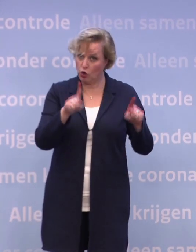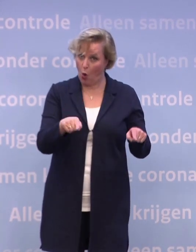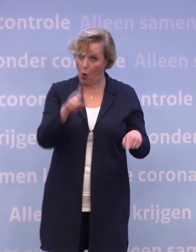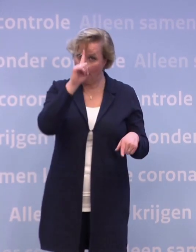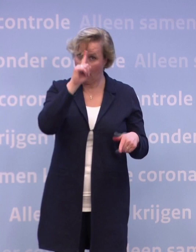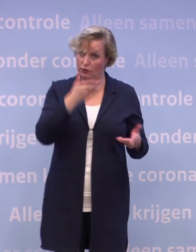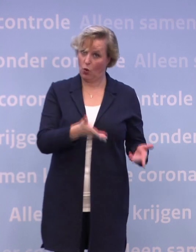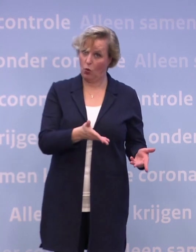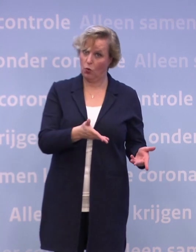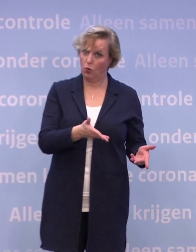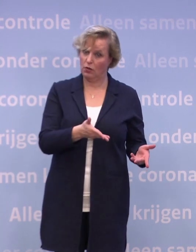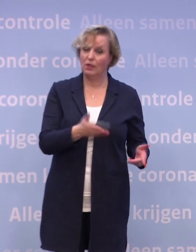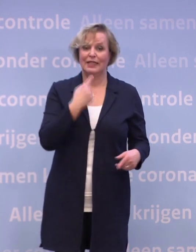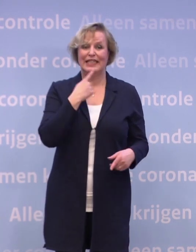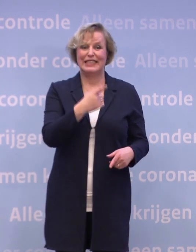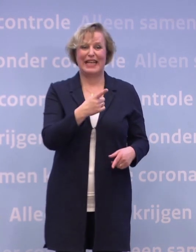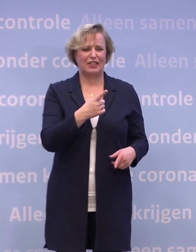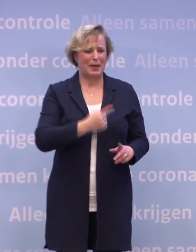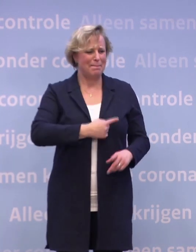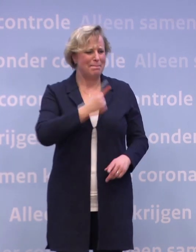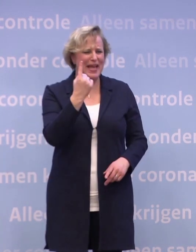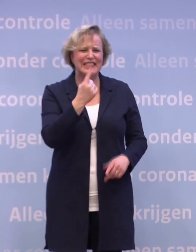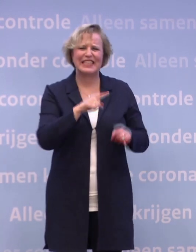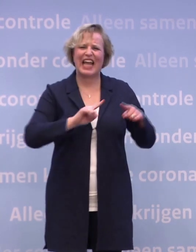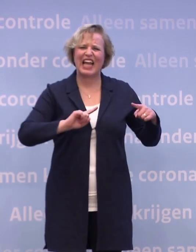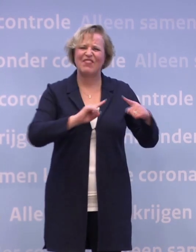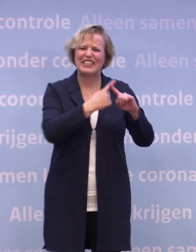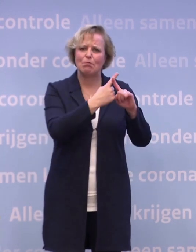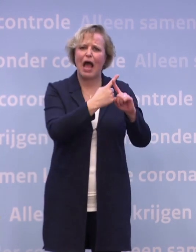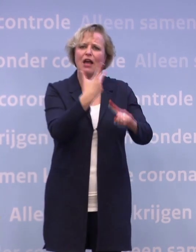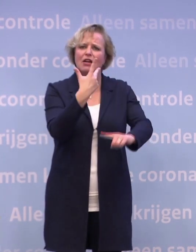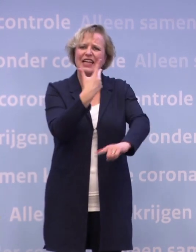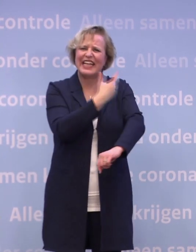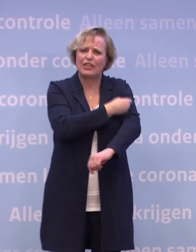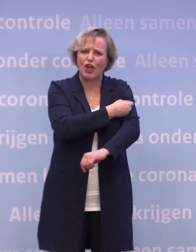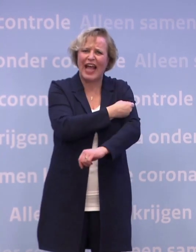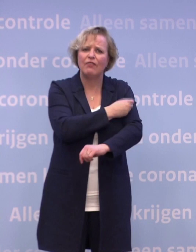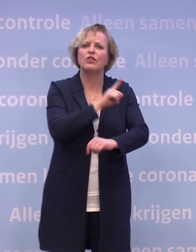Want u zegt ook: Als de meest kwetsbaren ingeënt zijn... ...dan zou je in de loop van 2021 van die maatregelen af kunnen.